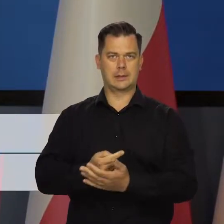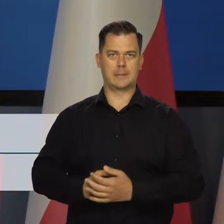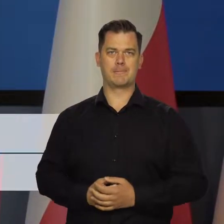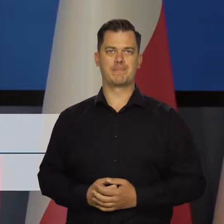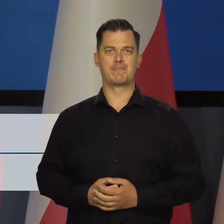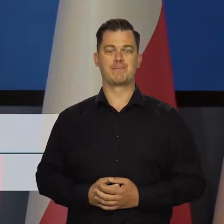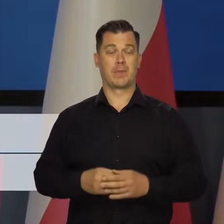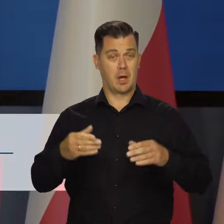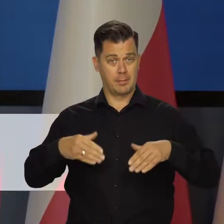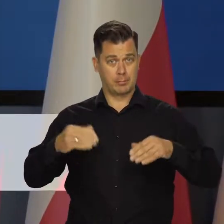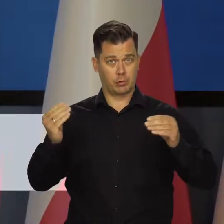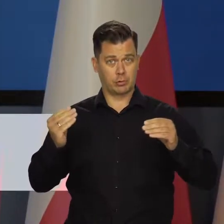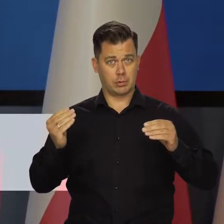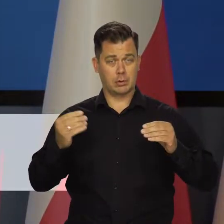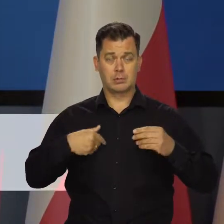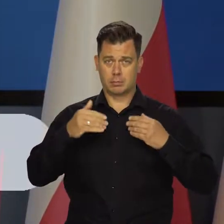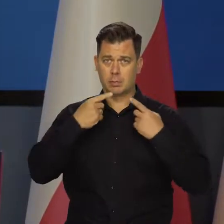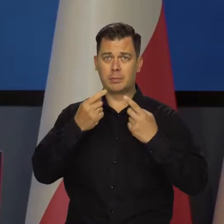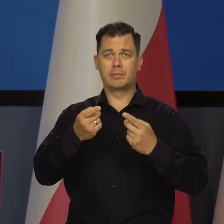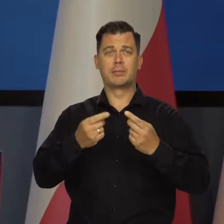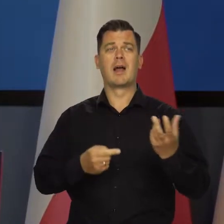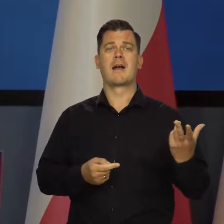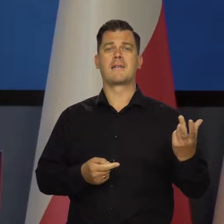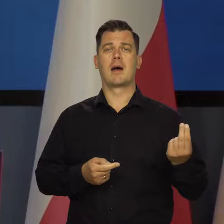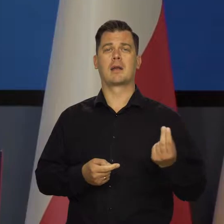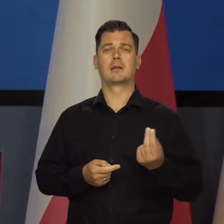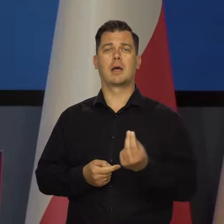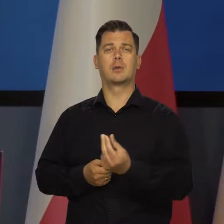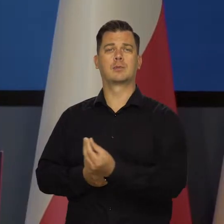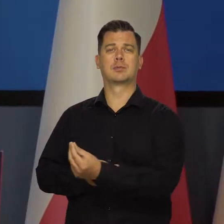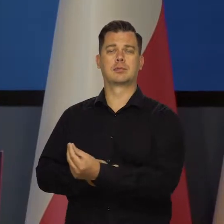Zacznę od tego, że przez ostatnie kwartały podejmowaliśmy,